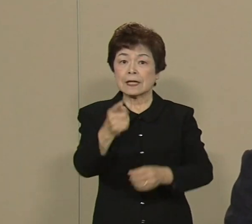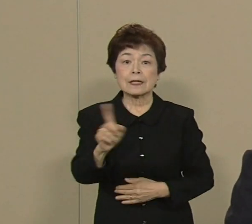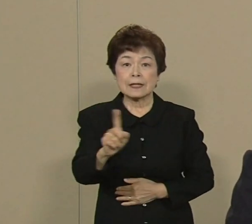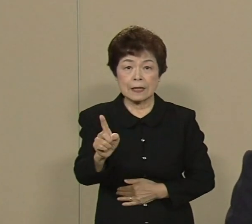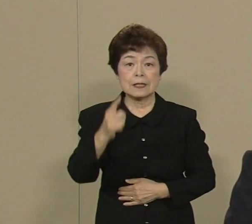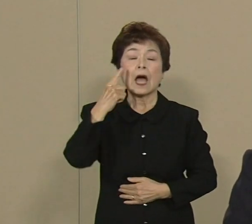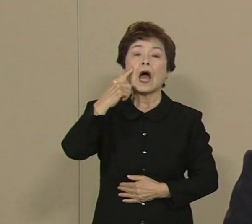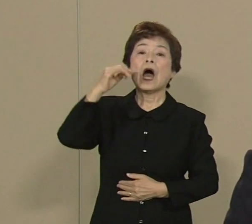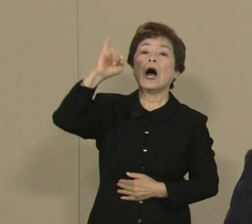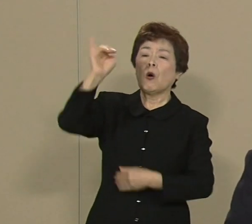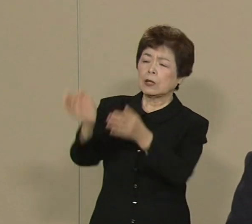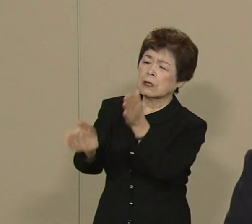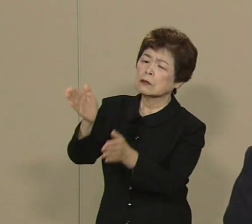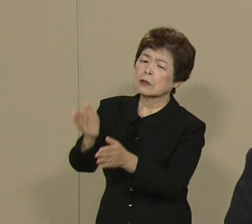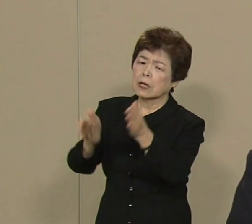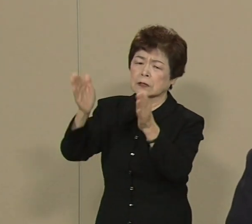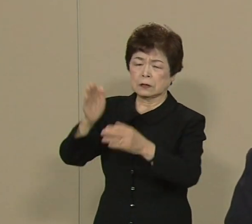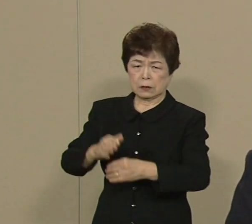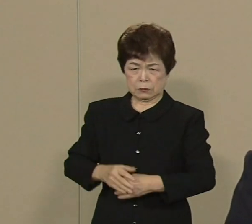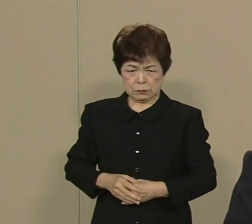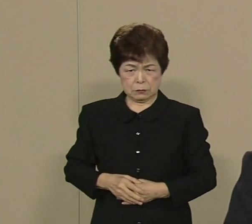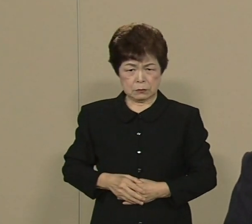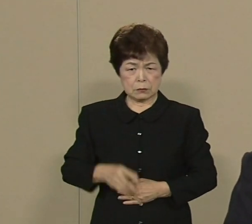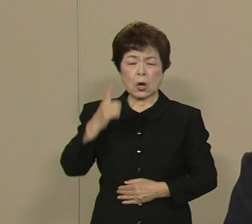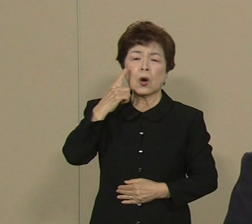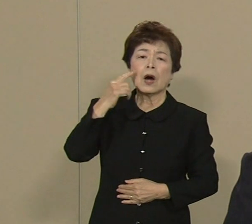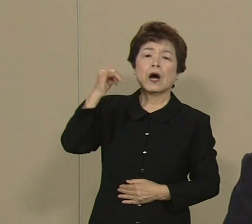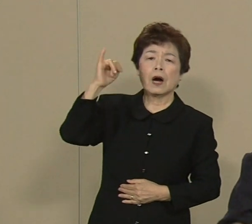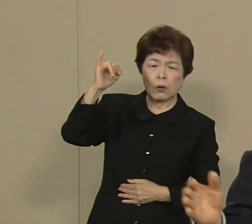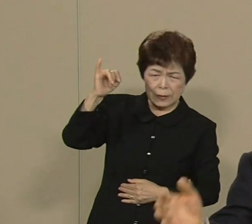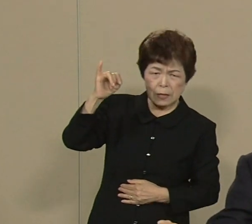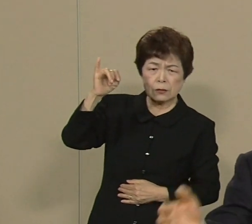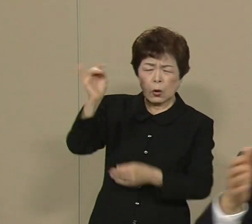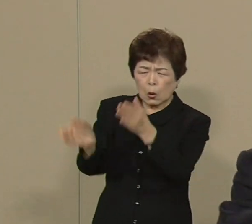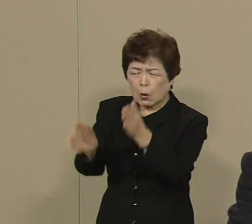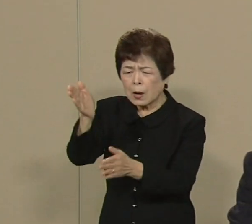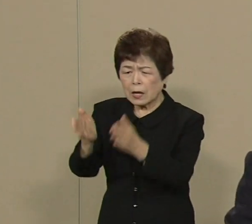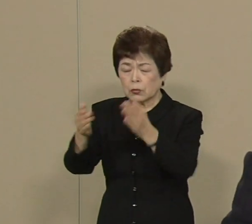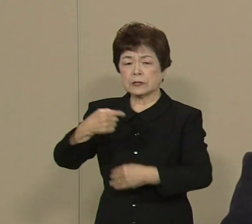ま 認知症で苦しんだ 母親の介護のため 東京と九州